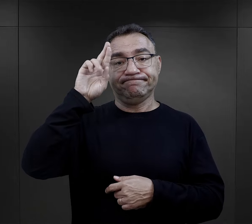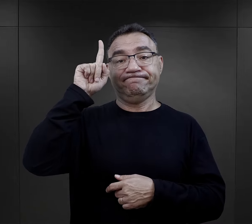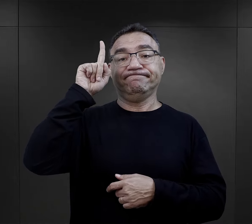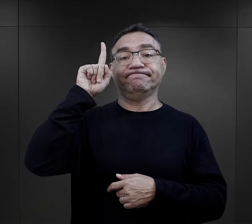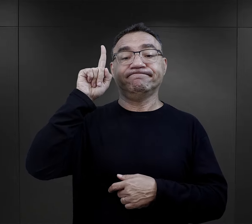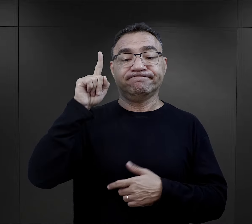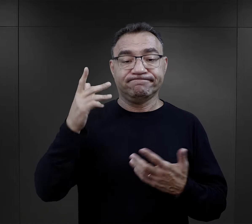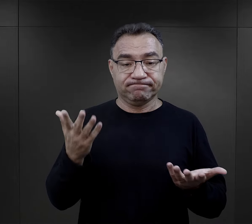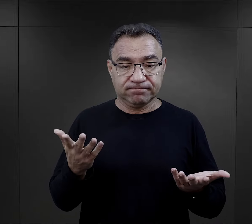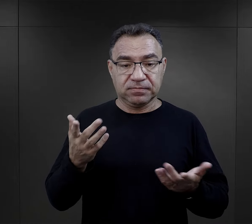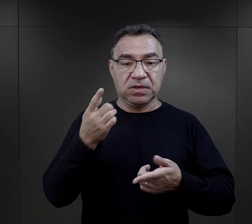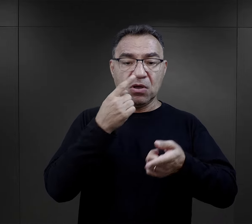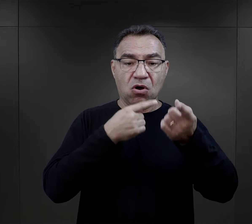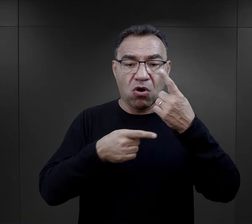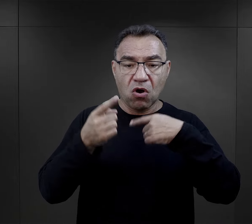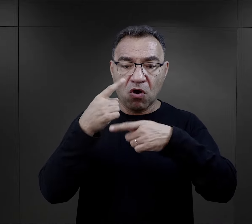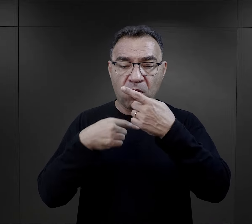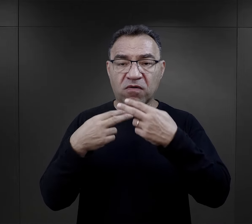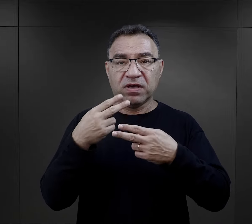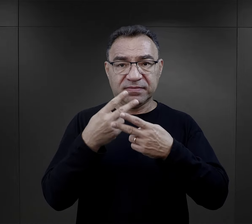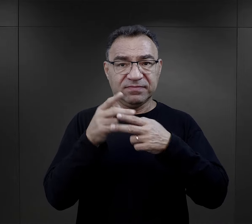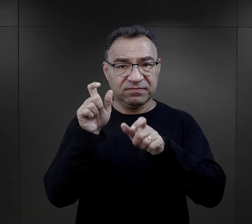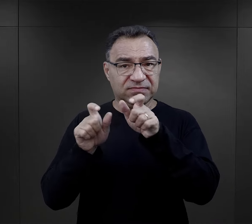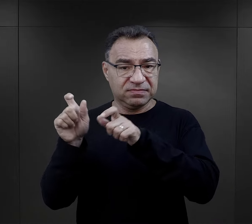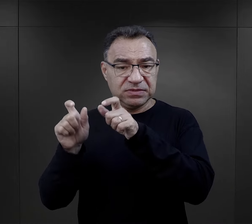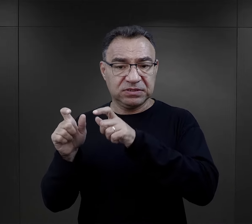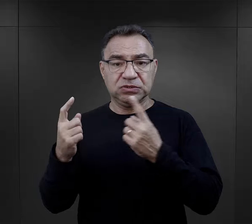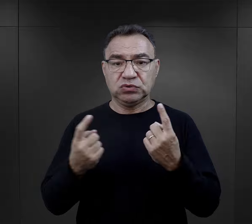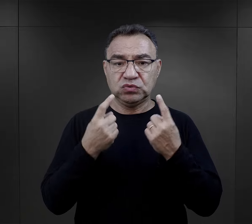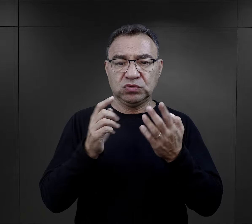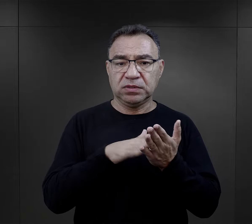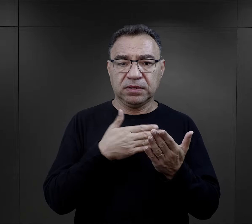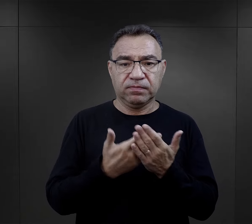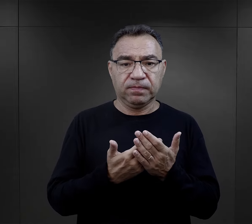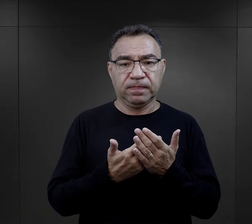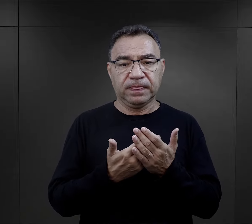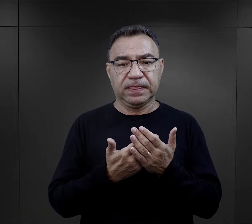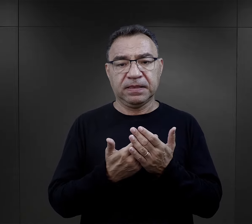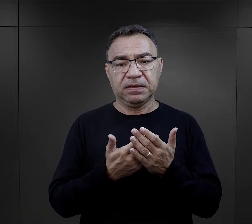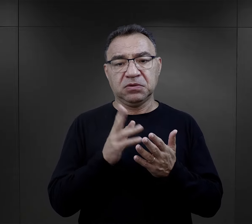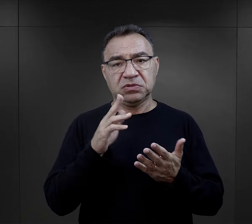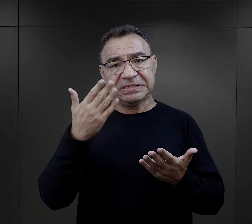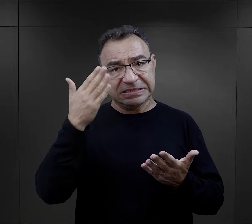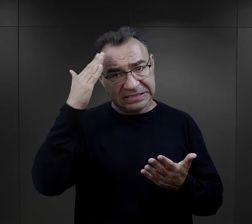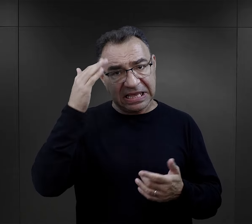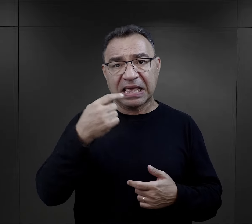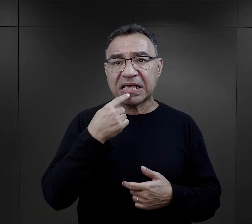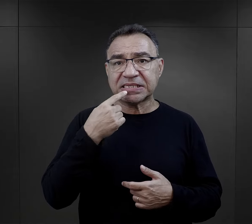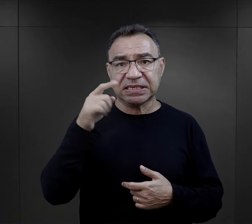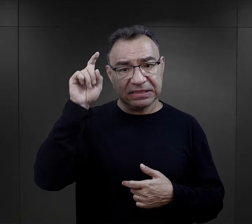Stąd w relacjach więźniów znajdujemy sytuację, kiedy np. ktoś kto znał niemiecki